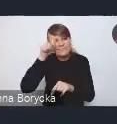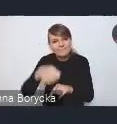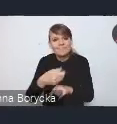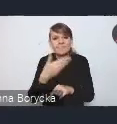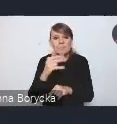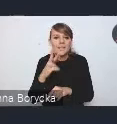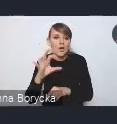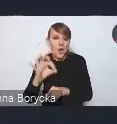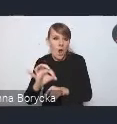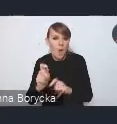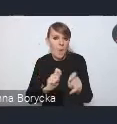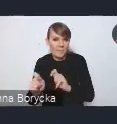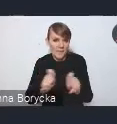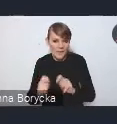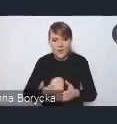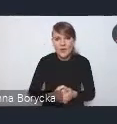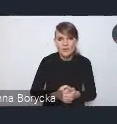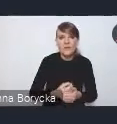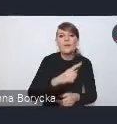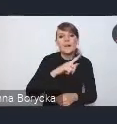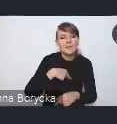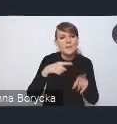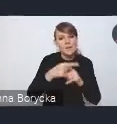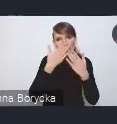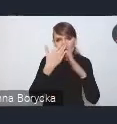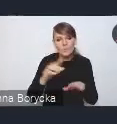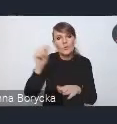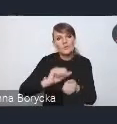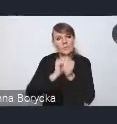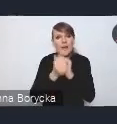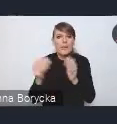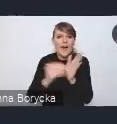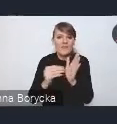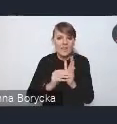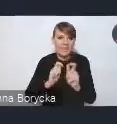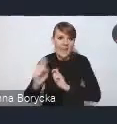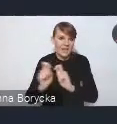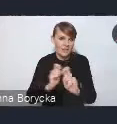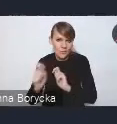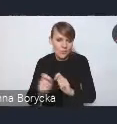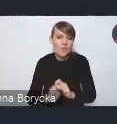Wskazujemy na potrzebę zmiany nawyków transportowych, na działania zwiększające bezpieczeństwo